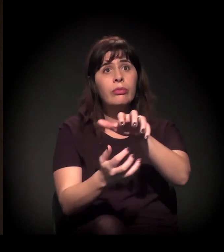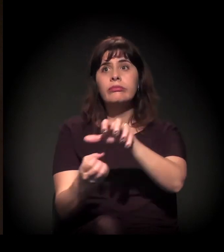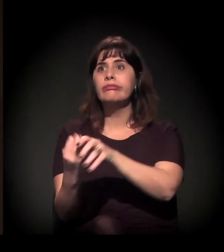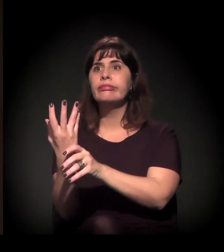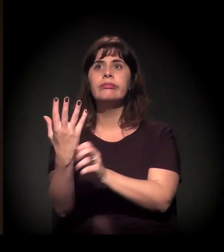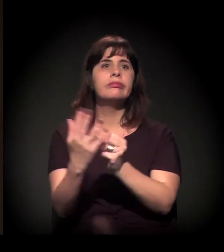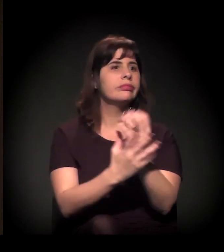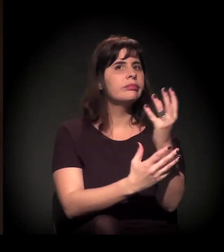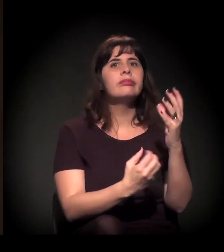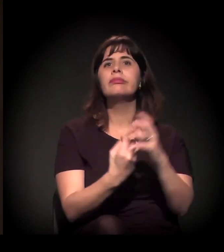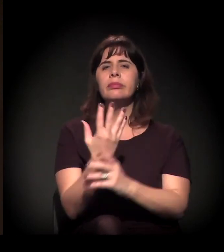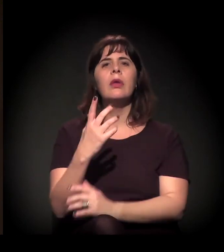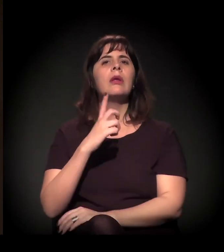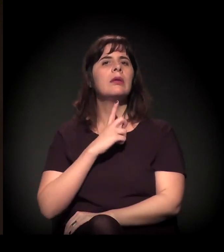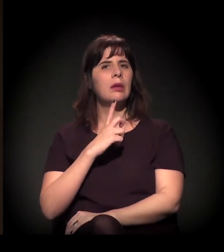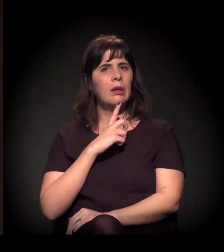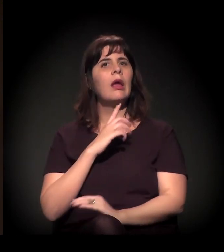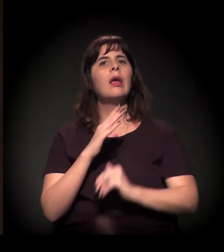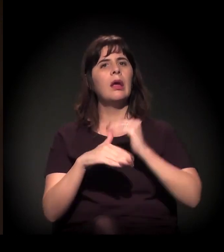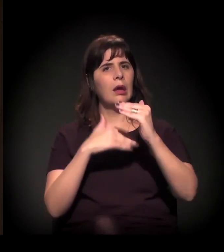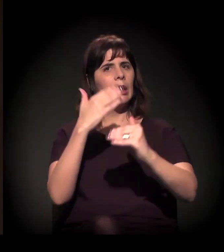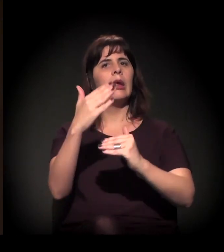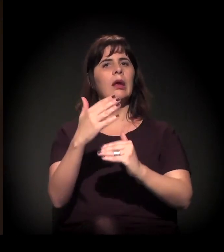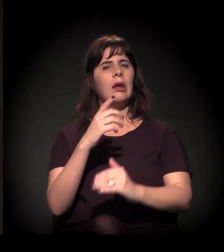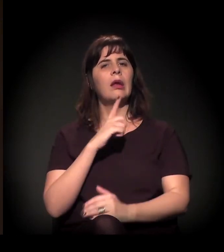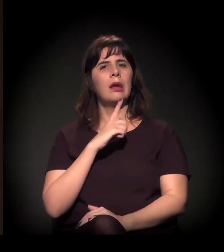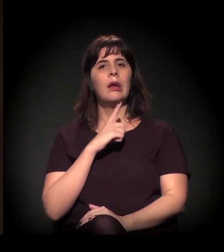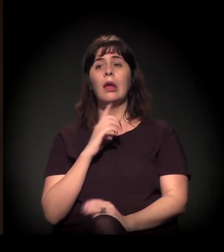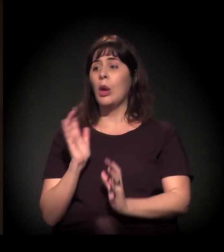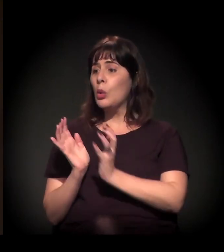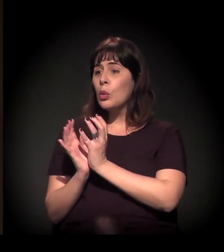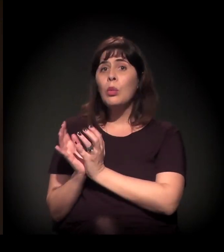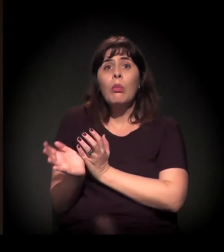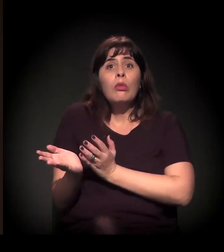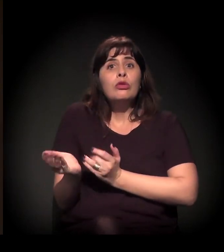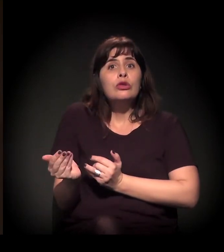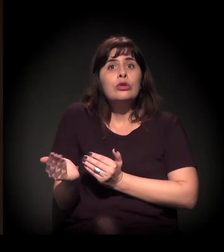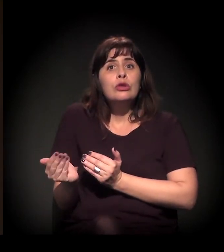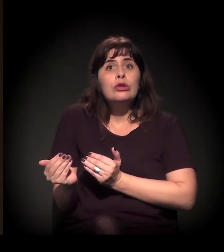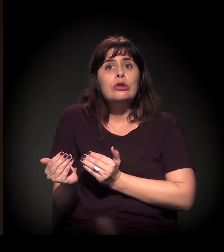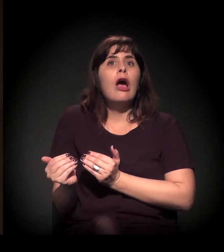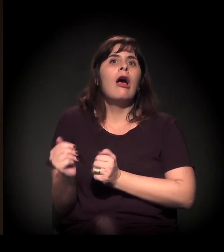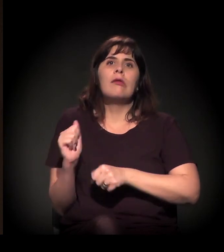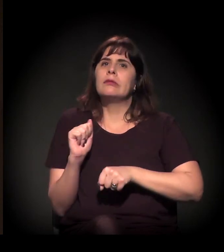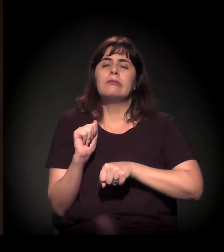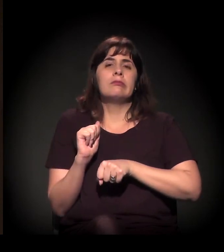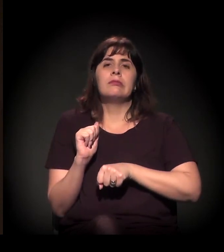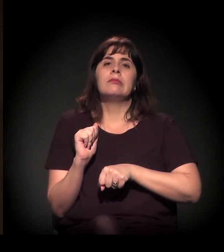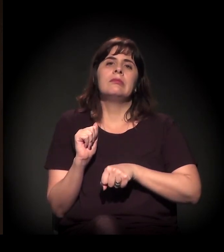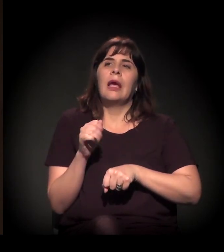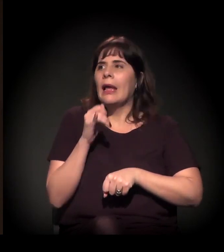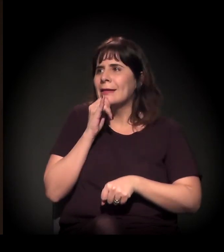e com intensa participação da juventude − a gente está vendo os meninos da A Craco Resiste...